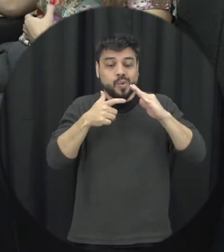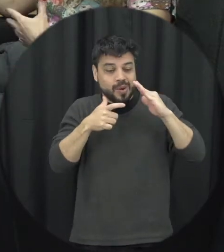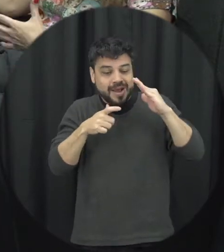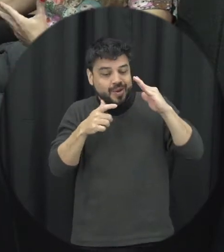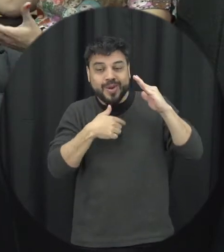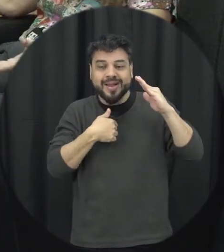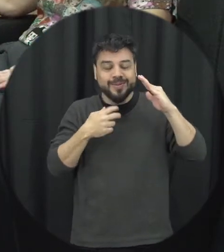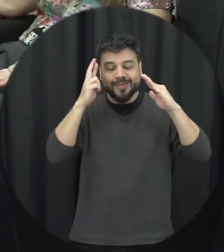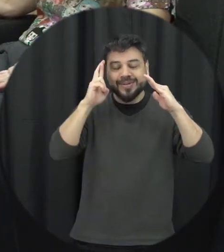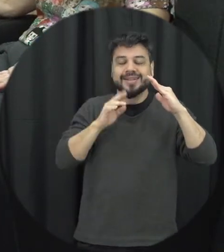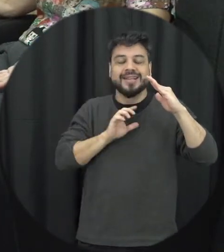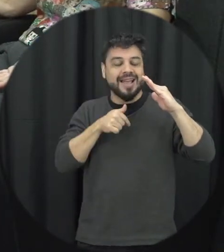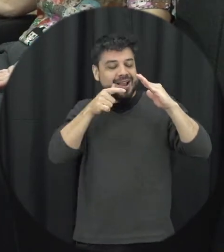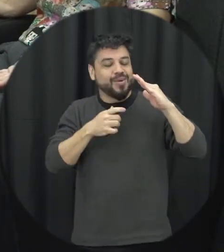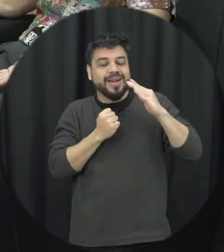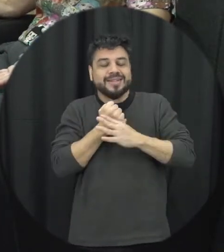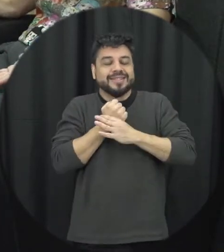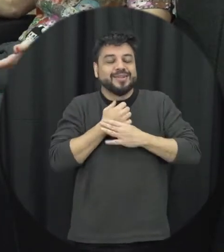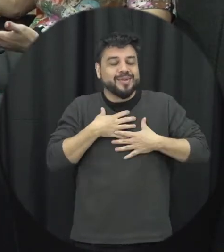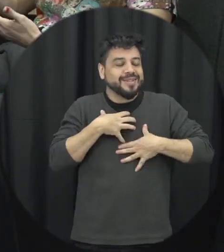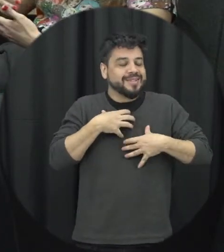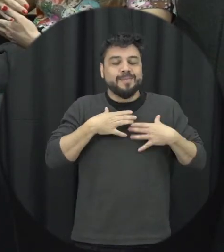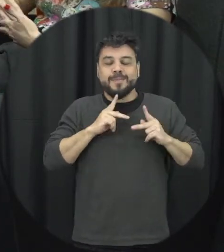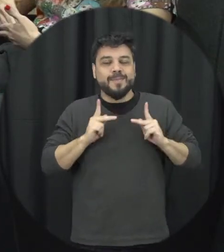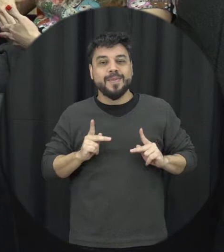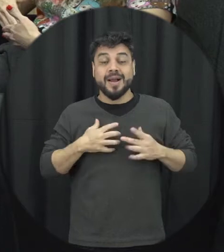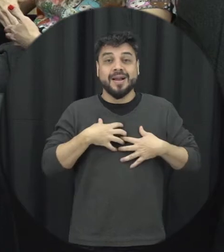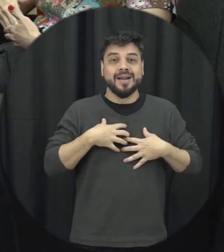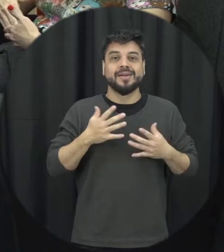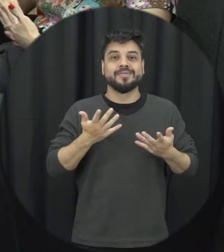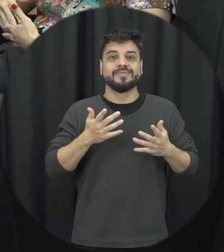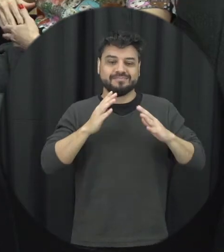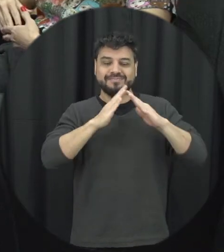espera que nossa casa seja o lugar mais seguro né então é a violência doméstica e familiar contra a